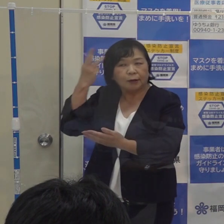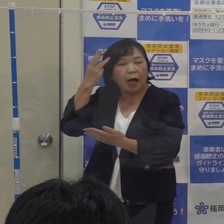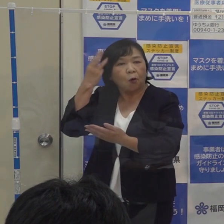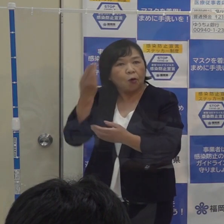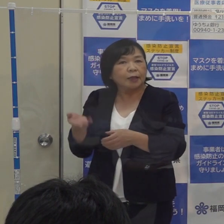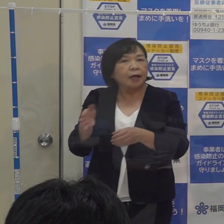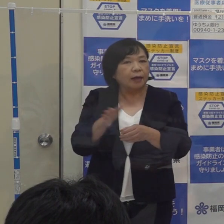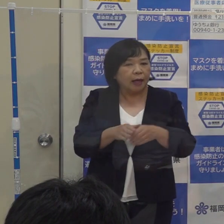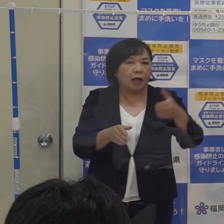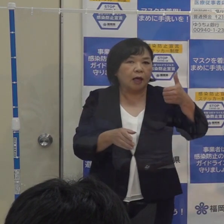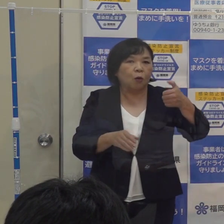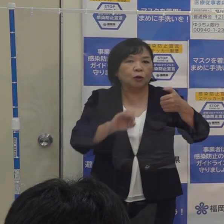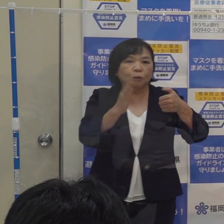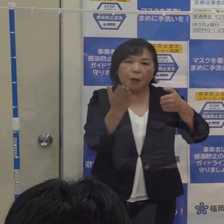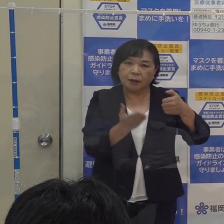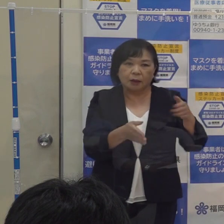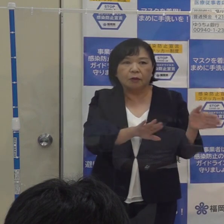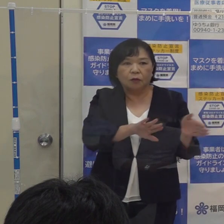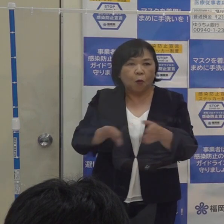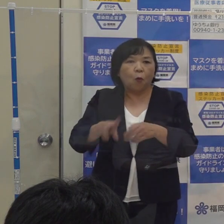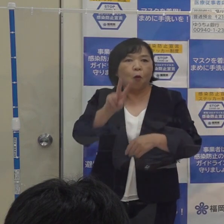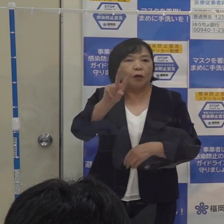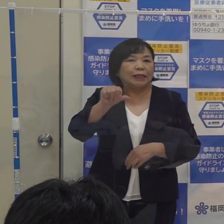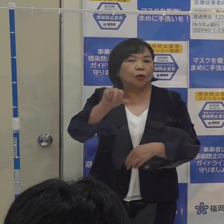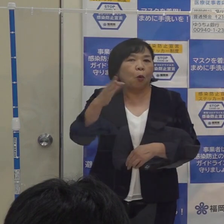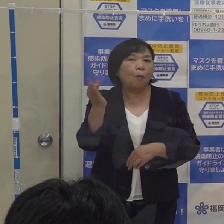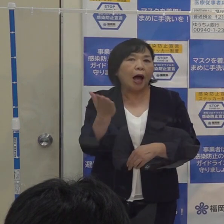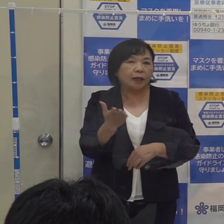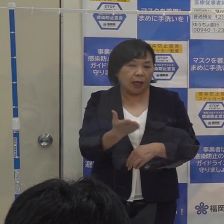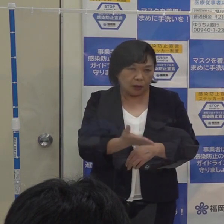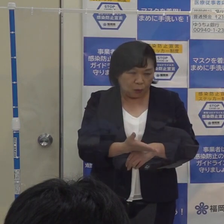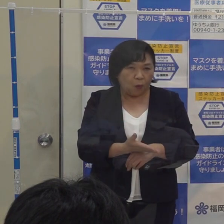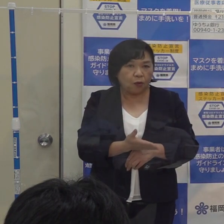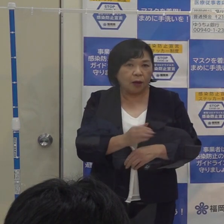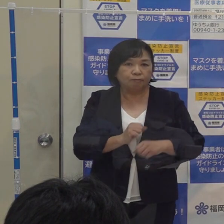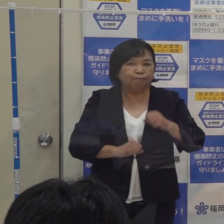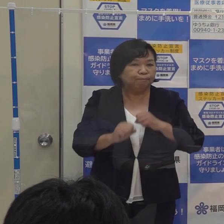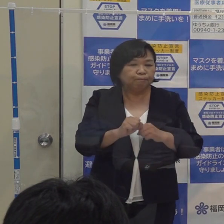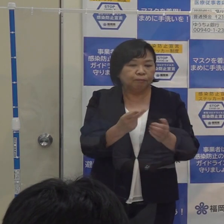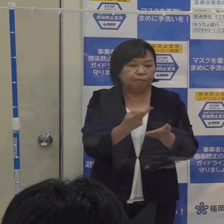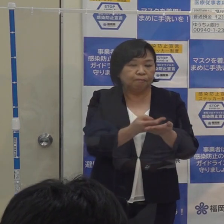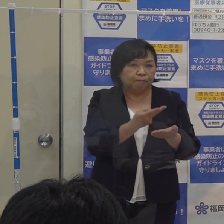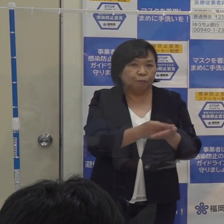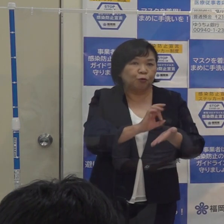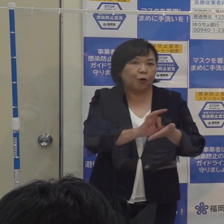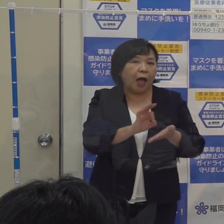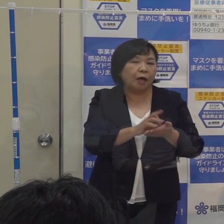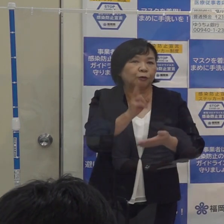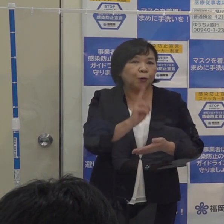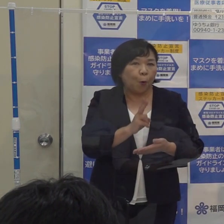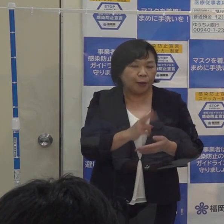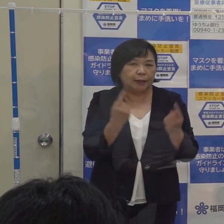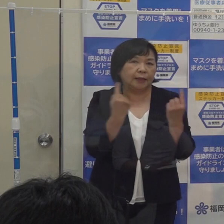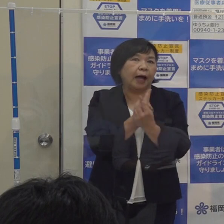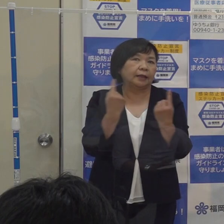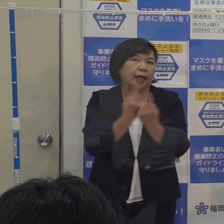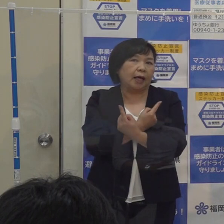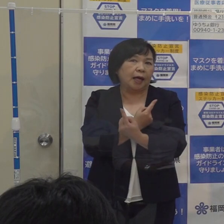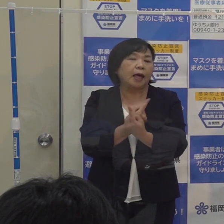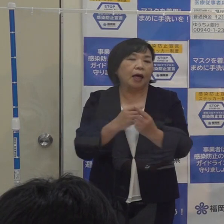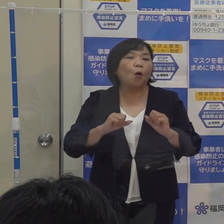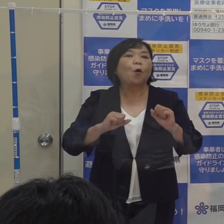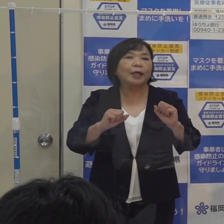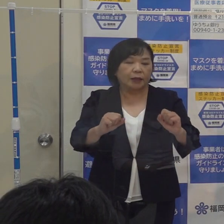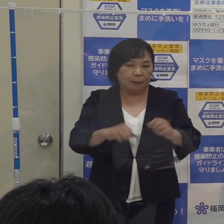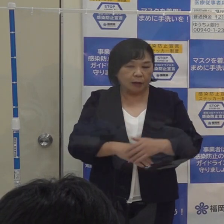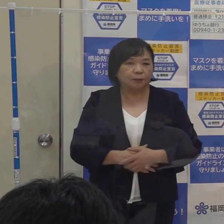５０％を２５％までとして機動的に動けるようにするというのが改正の中身の３点目です